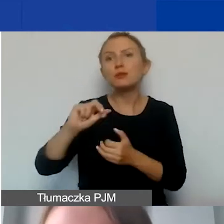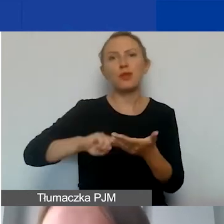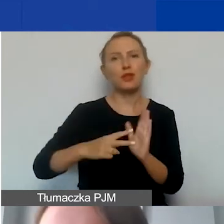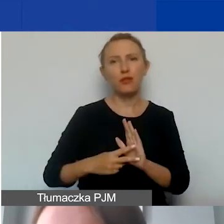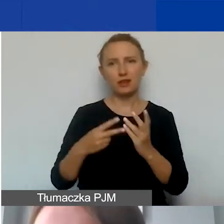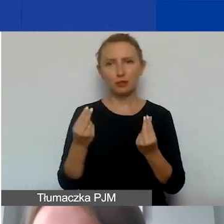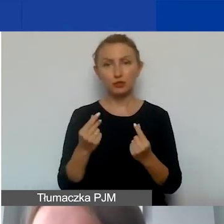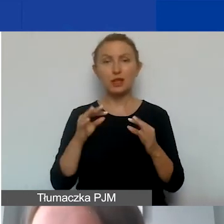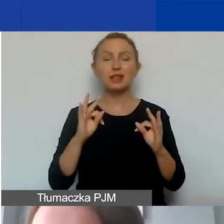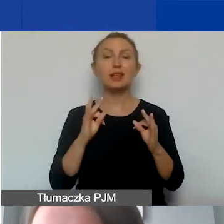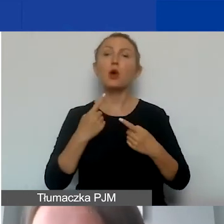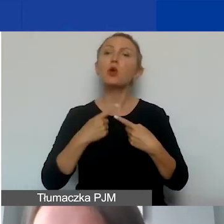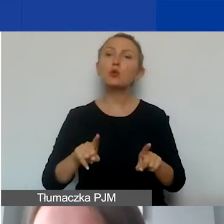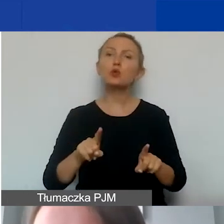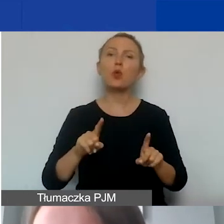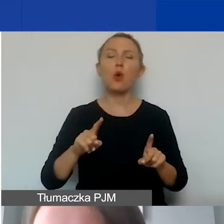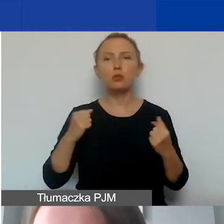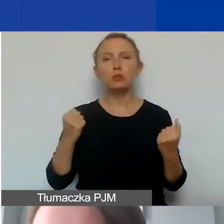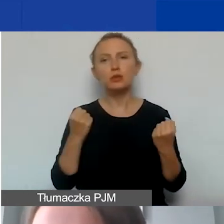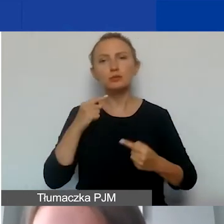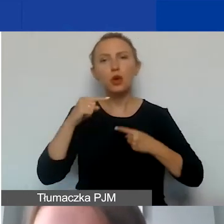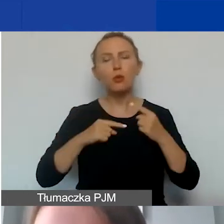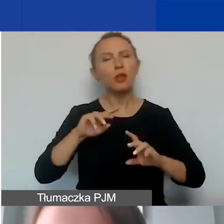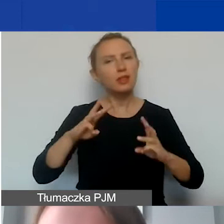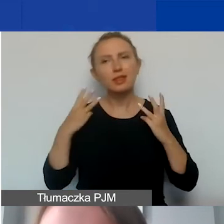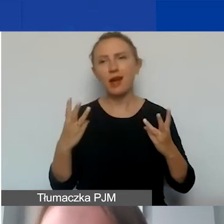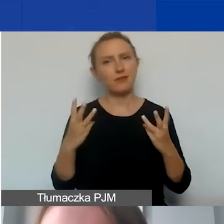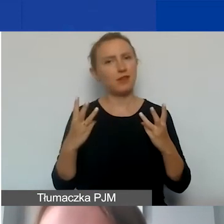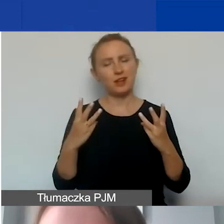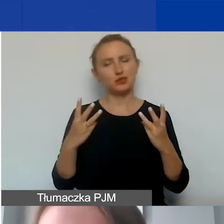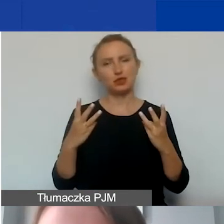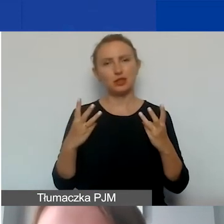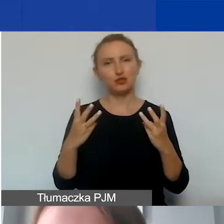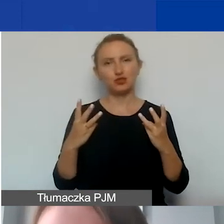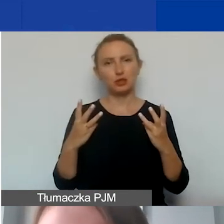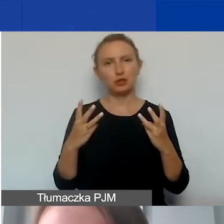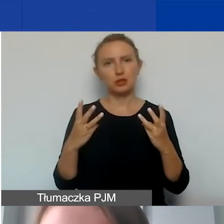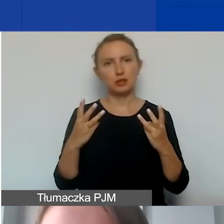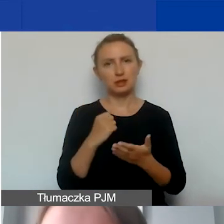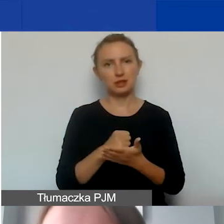Teraz krótko postaram się opowiedzieć o najważniejszych kwestiach.